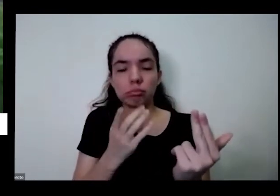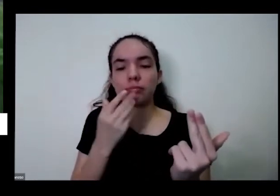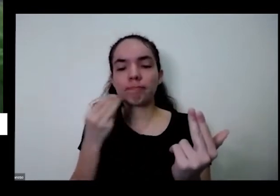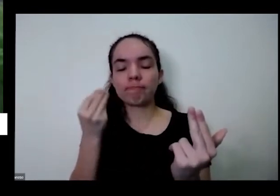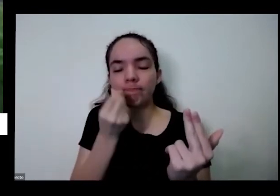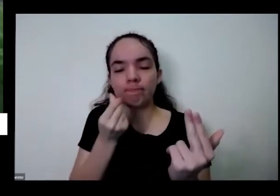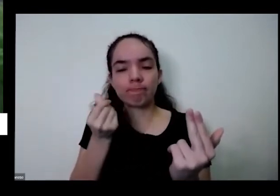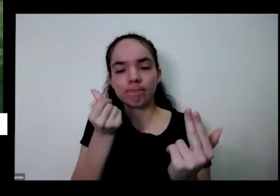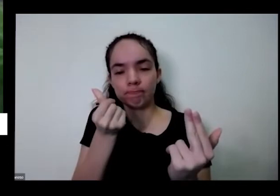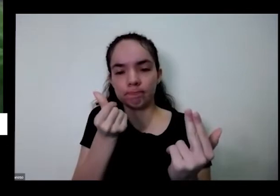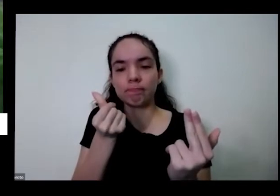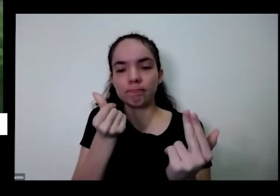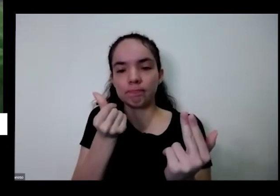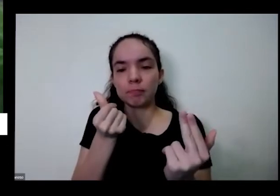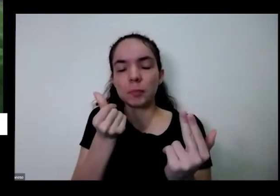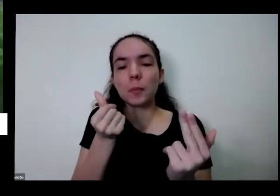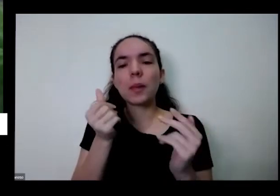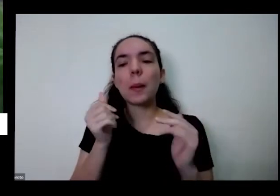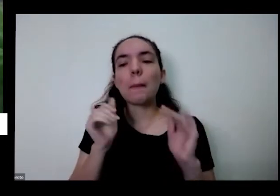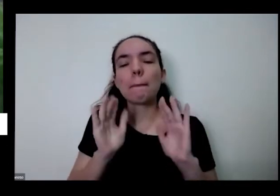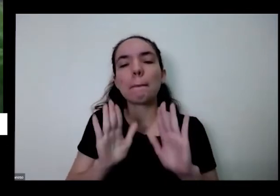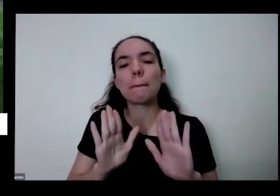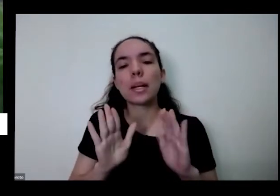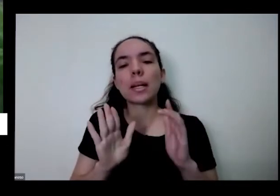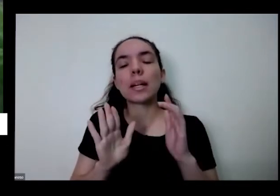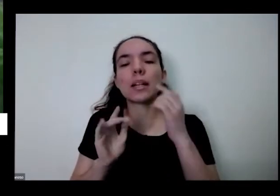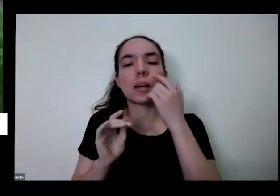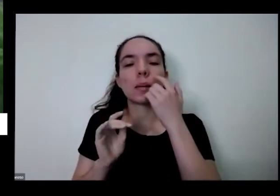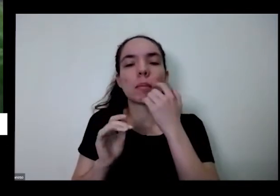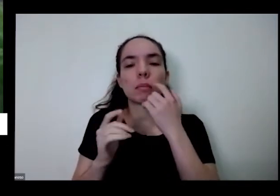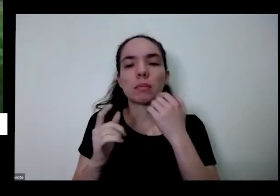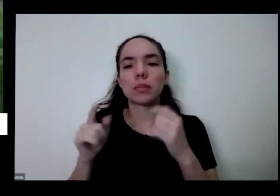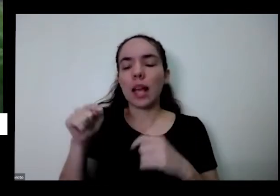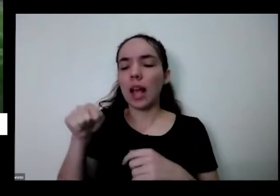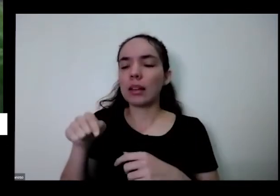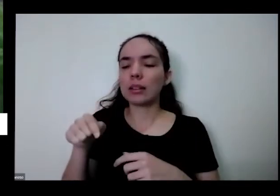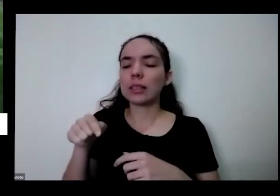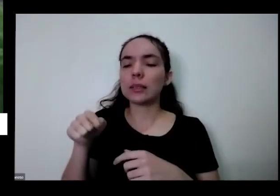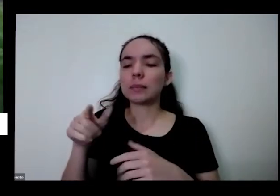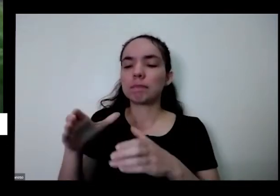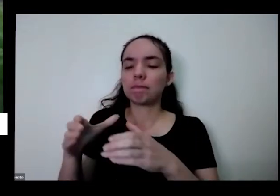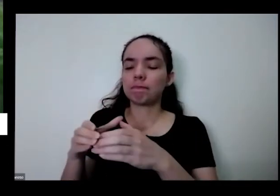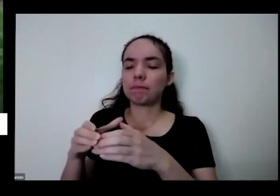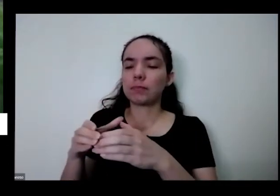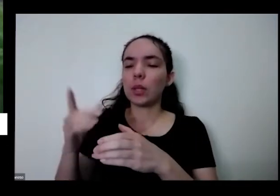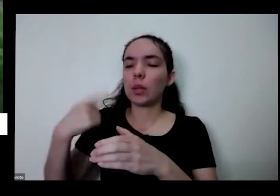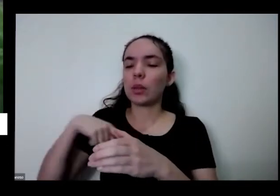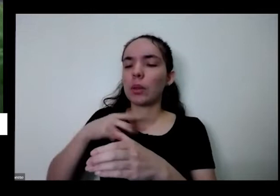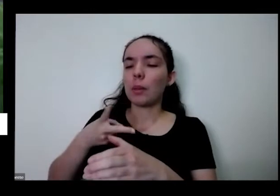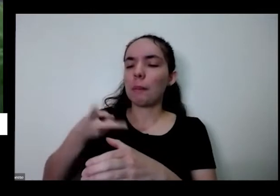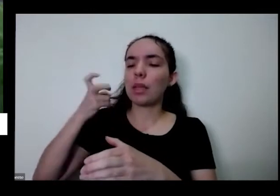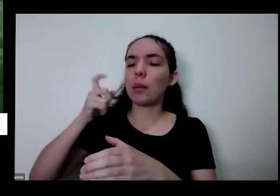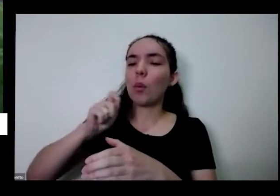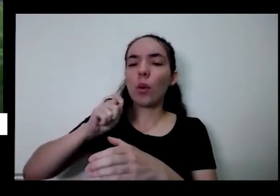aqui a gente já percebe uma outra coisa tinha questão da diversidade também se